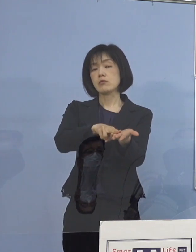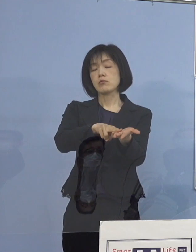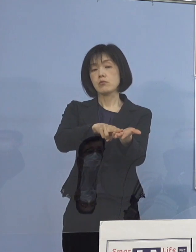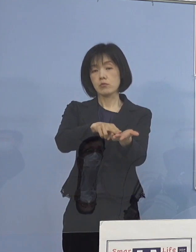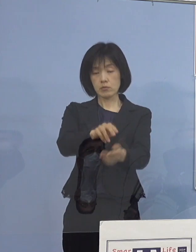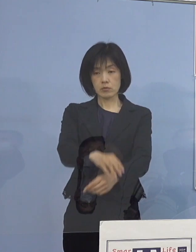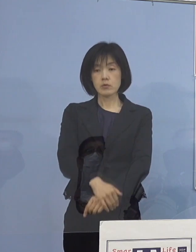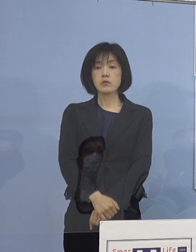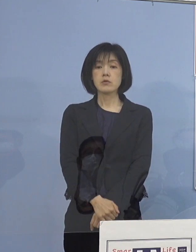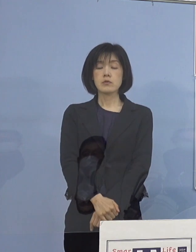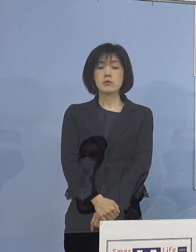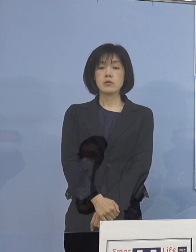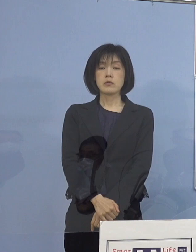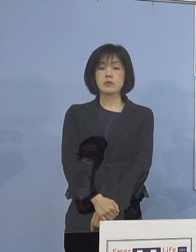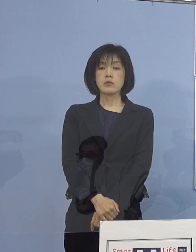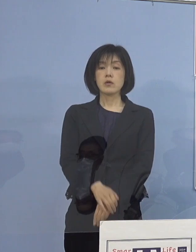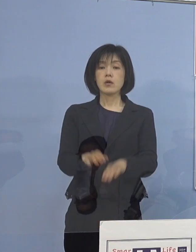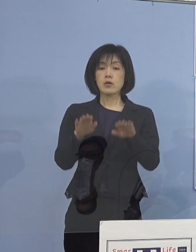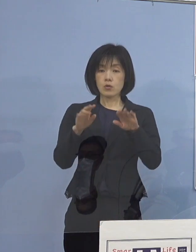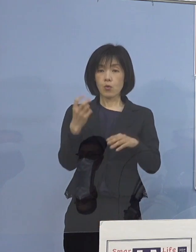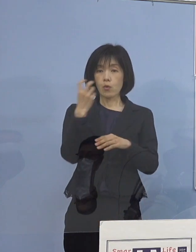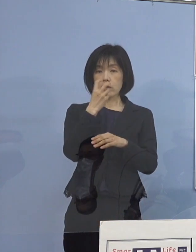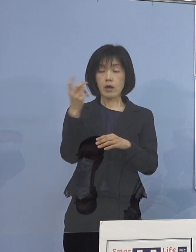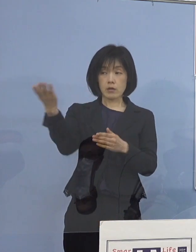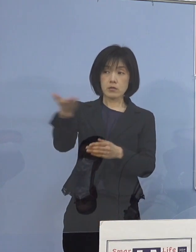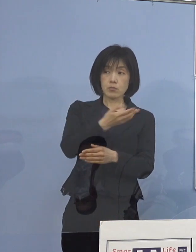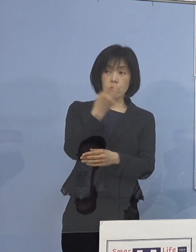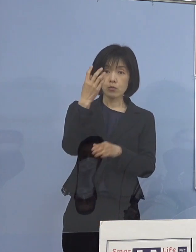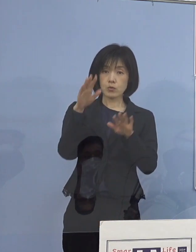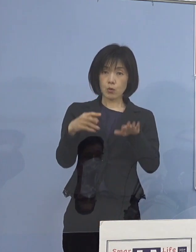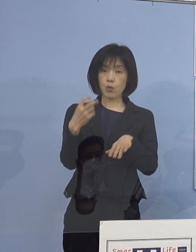（徳島新聞社） 今日中に検査を終えて